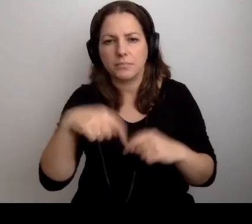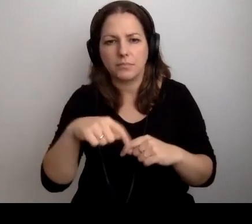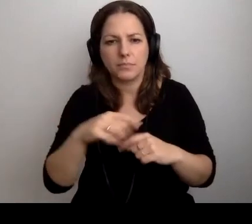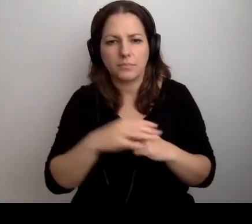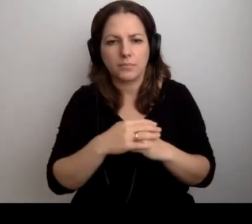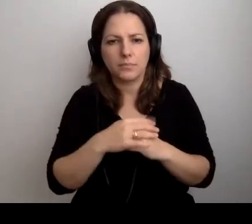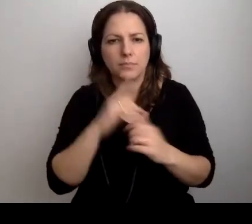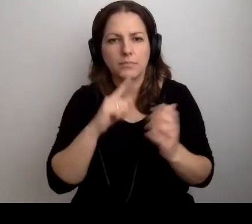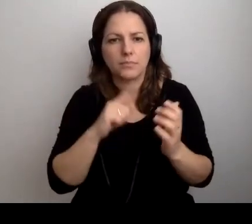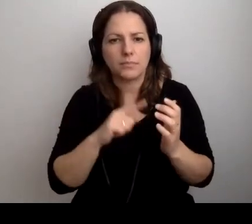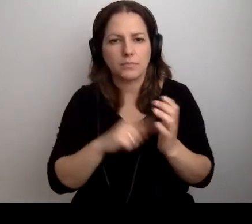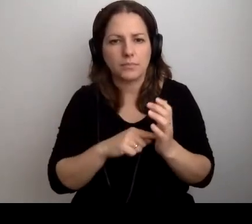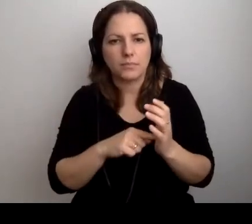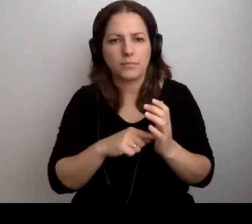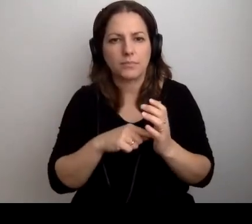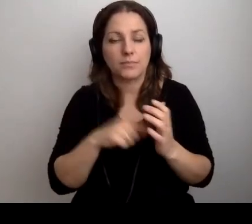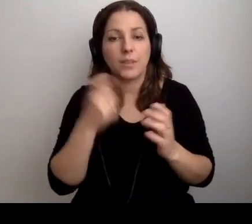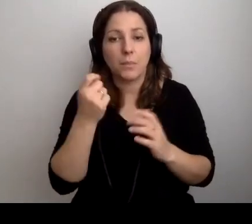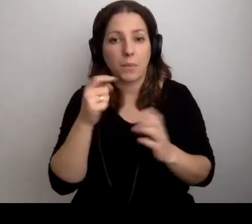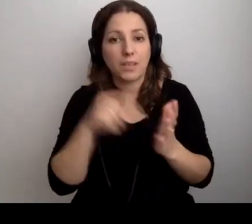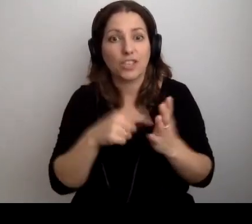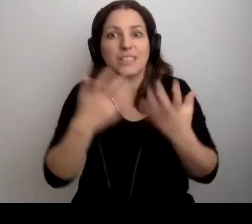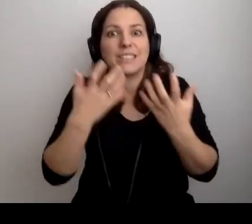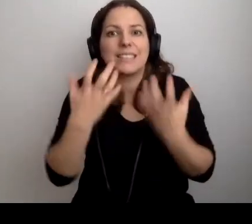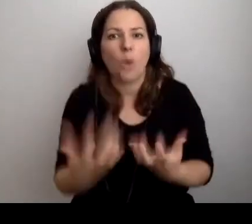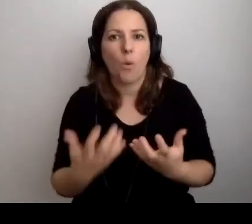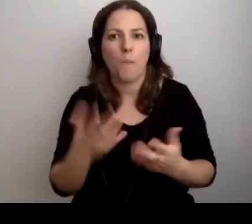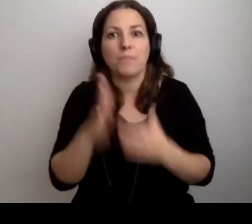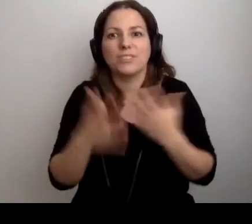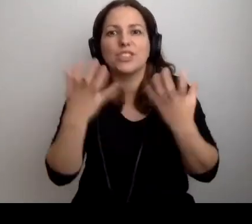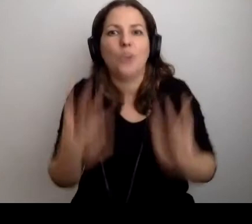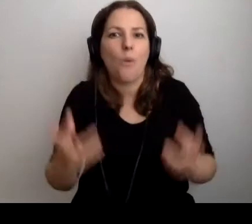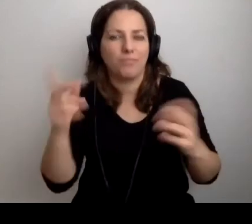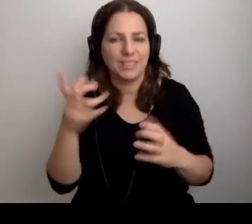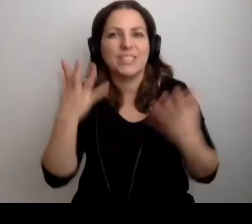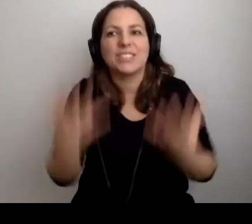MAŁGORZATA: I znowu dochodzimy do tego: chcą. Chcą przyjść, chcą się tym zająć.